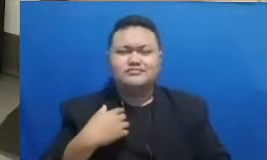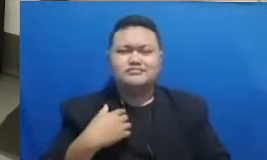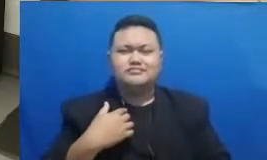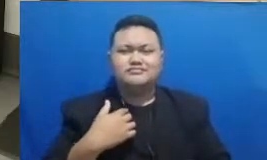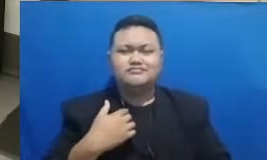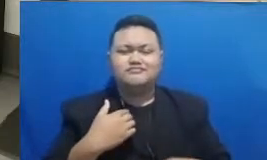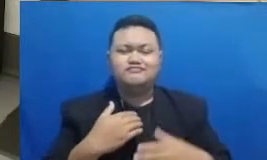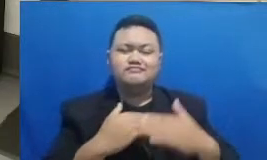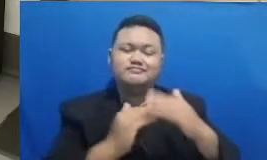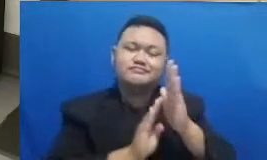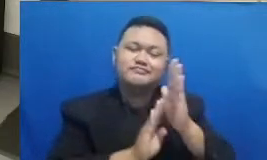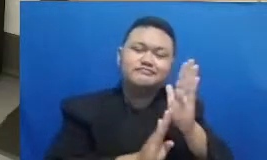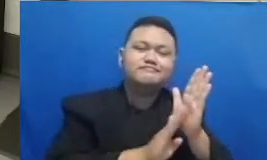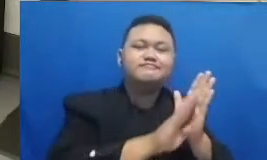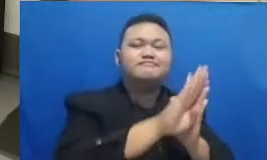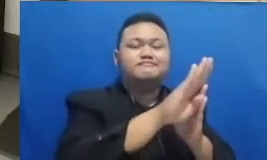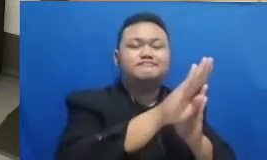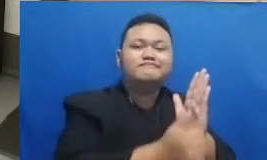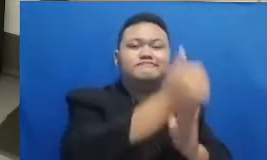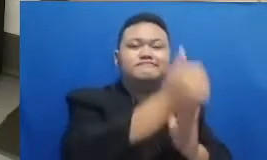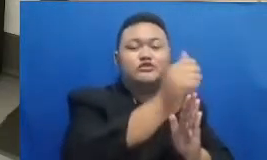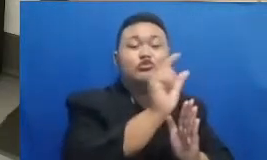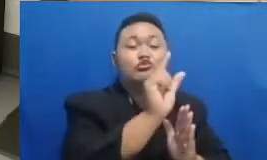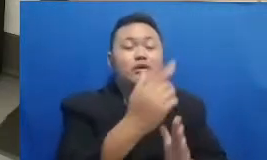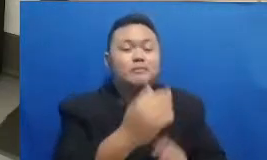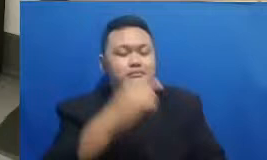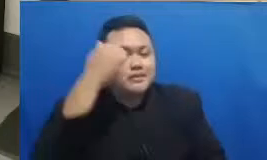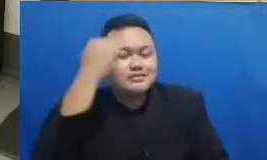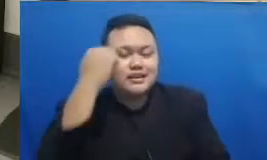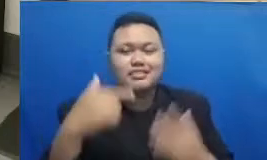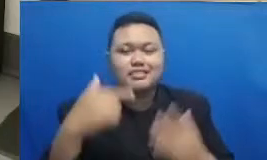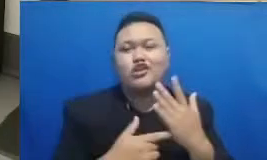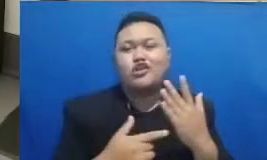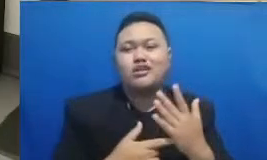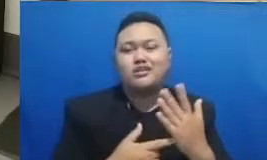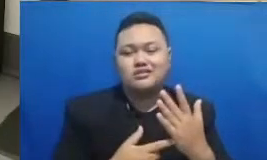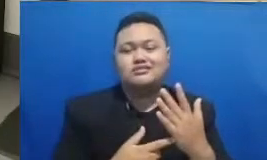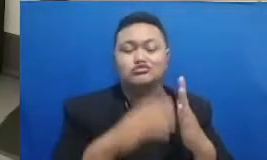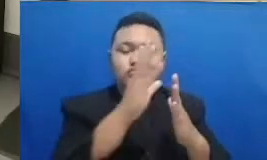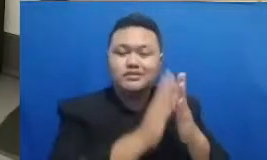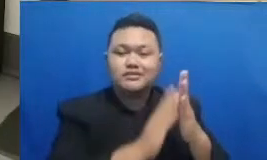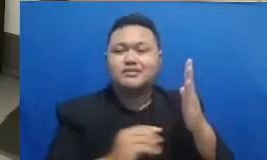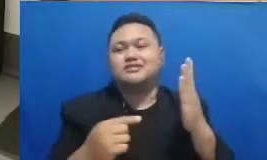untuk mempelajari teknologi untuk mengadaptasi teknologi dari semua jernihnya tadi dengan Semar